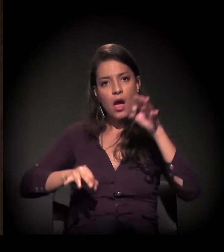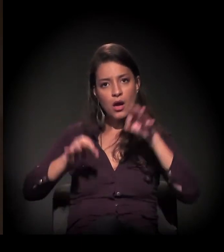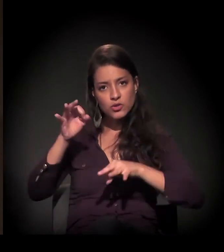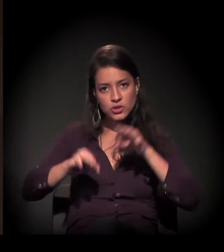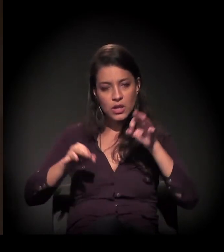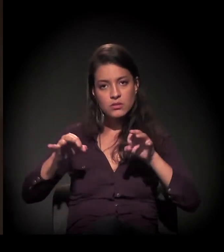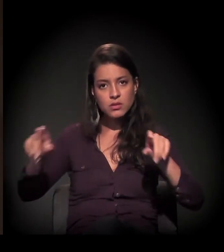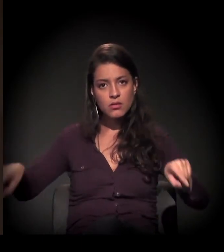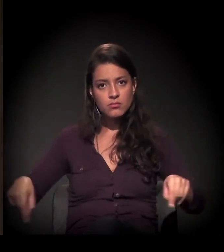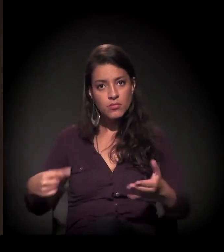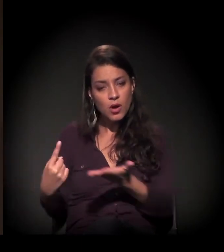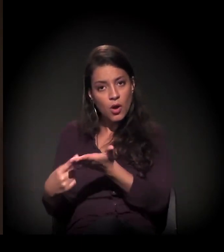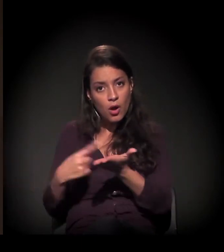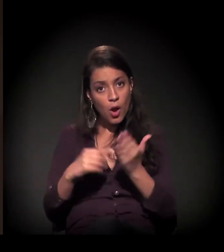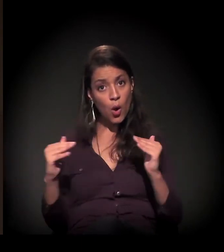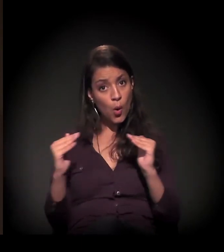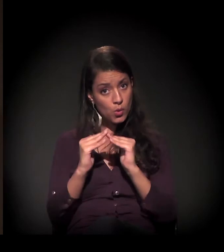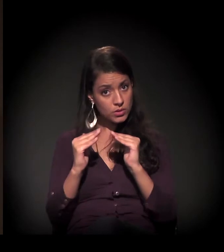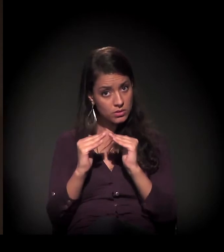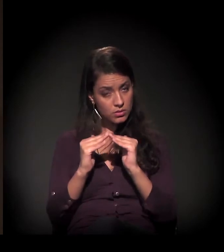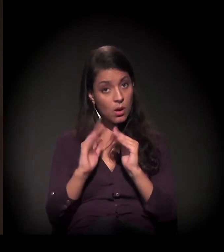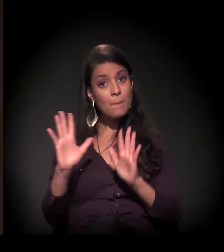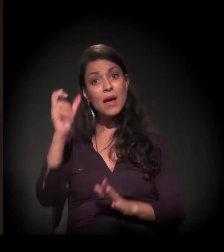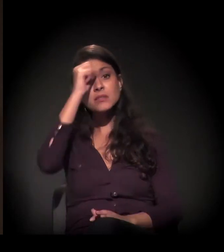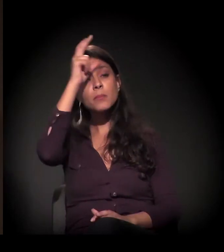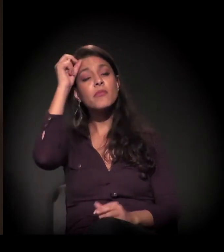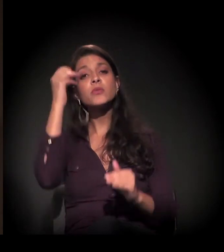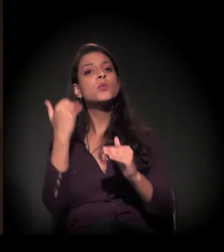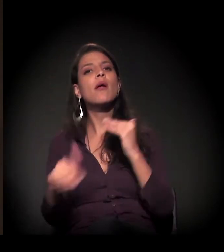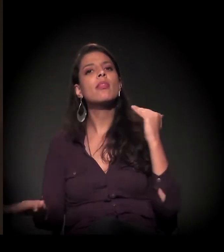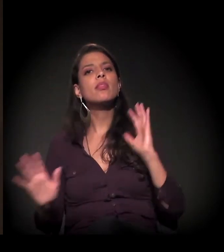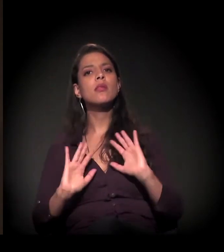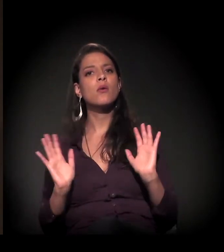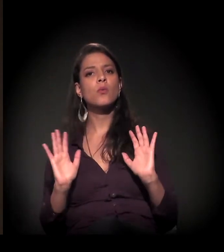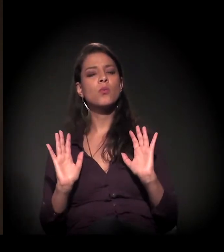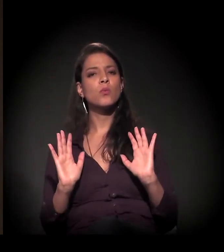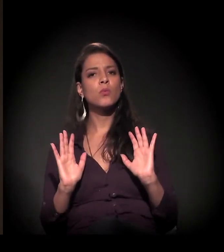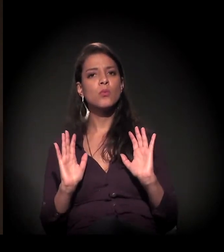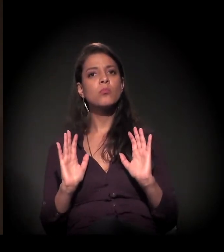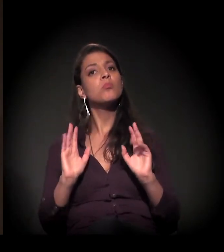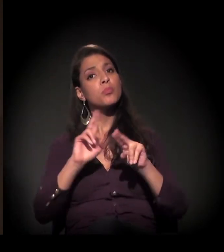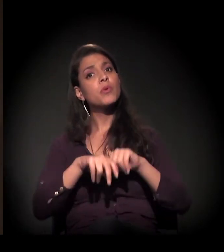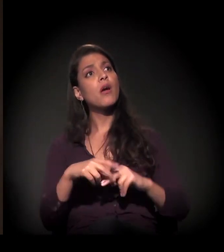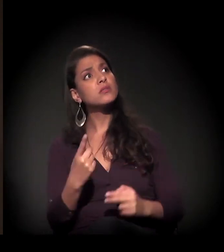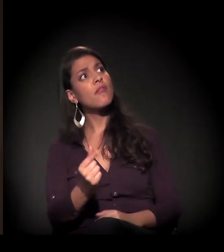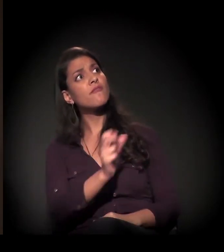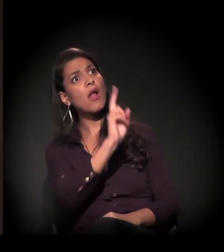mas a prefeitura diz que não faria essa conciliação em função do valor.